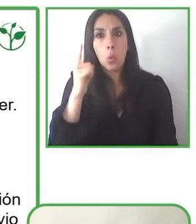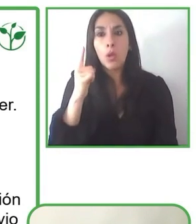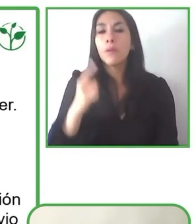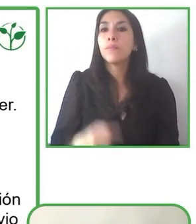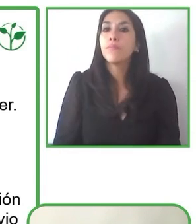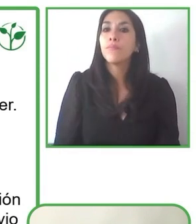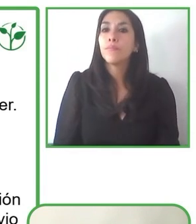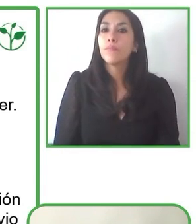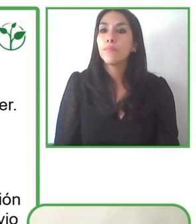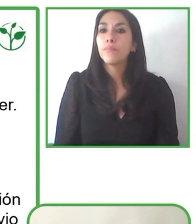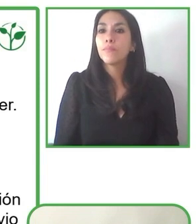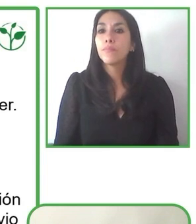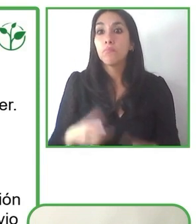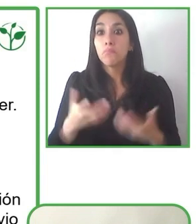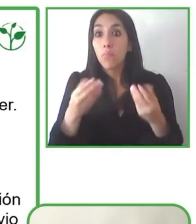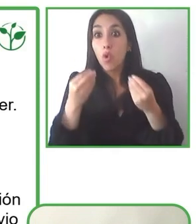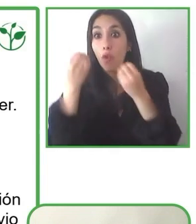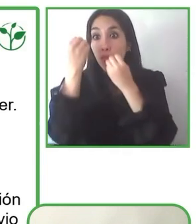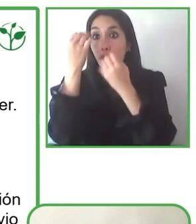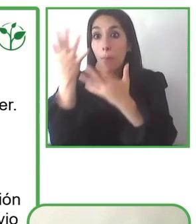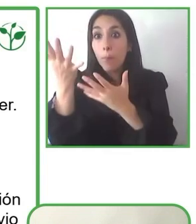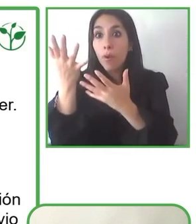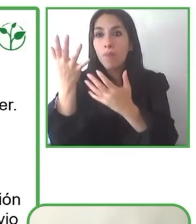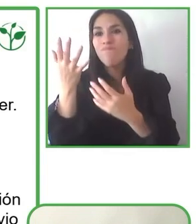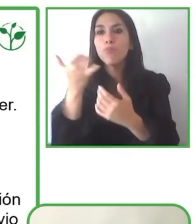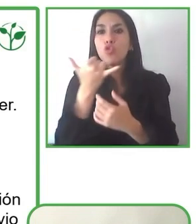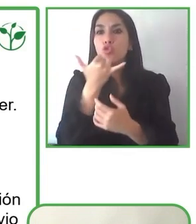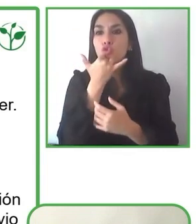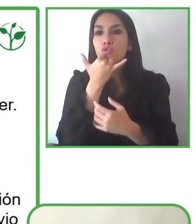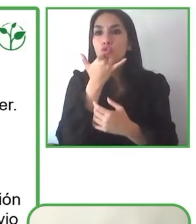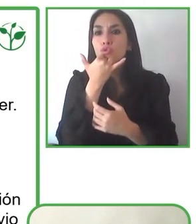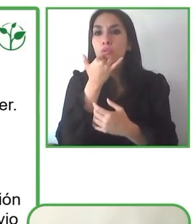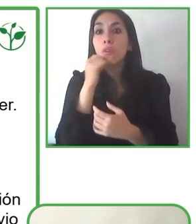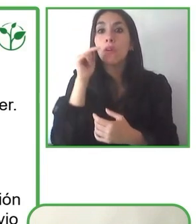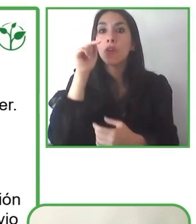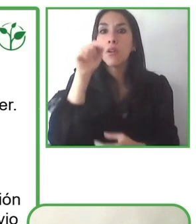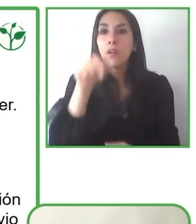accesible para las personas, como por ejemplo Estados Unidos con su ley ADA, o en